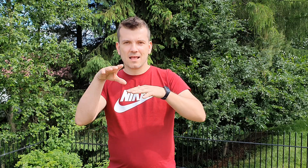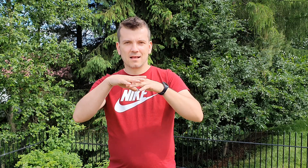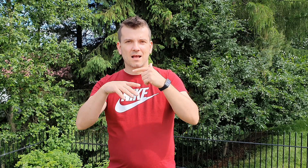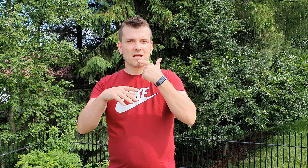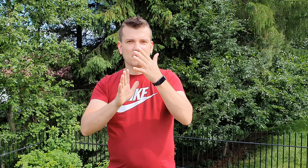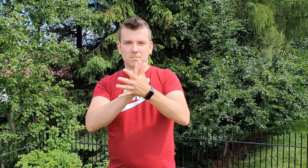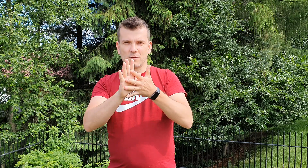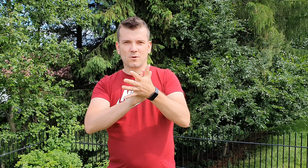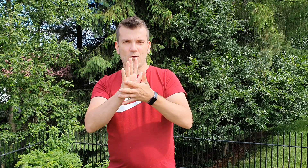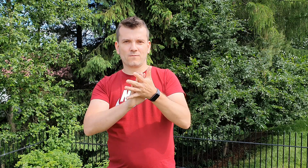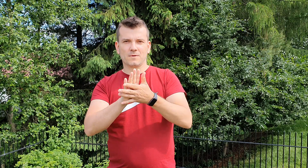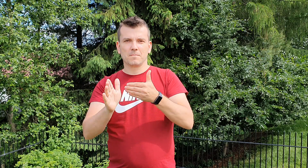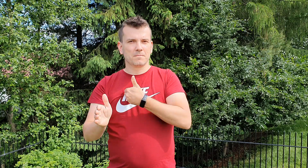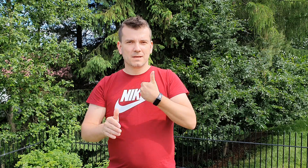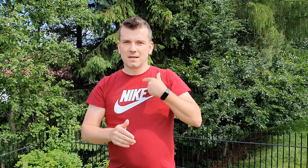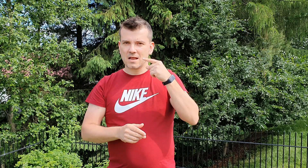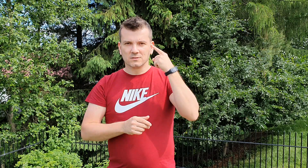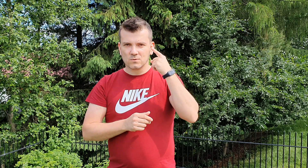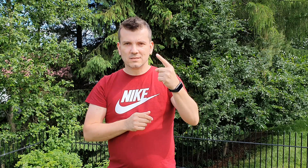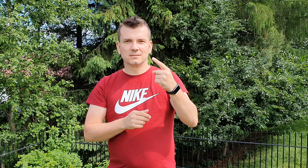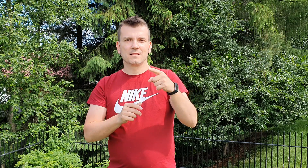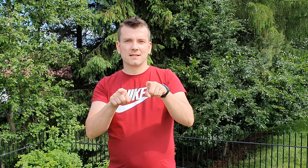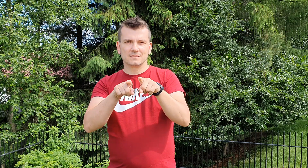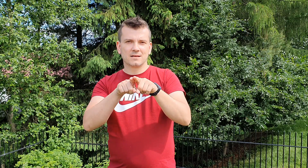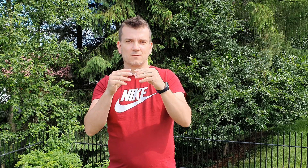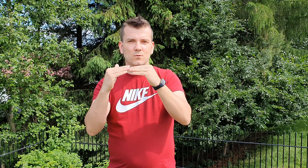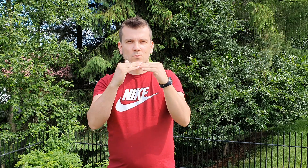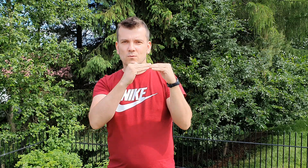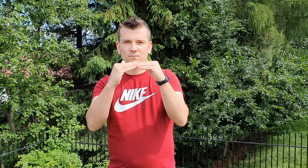mimo tego że nie słyszymy jesteśmy tacy jak wy